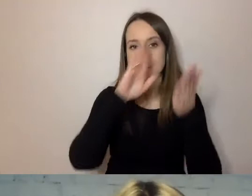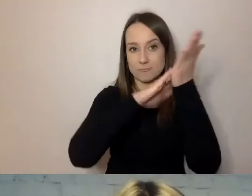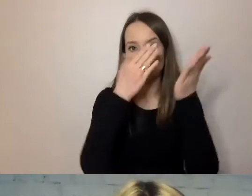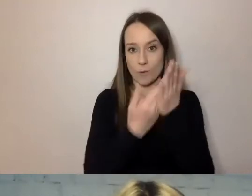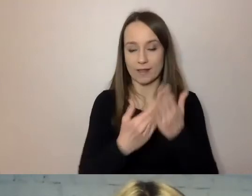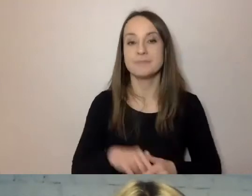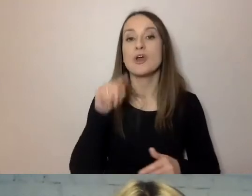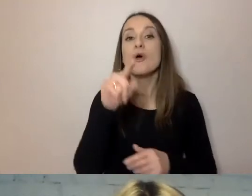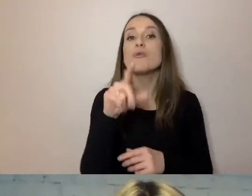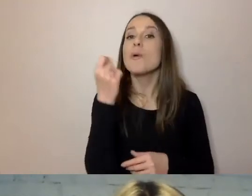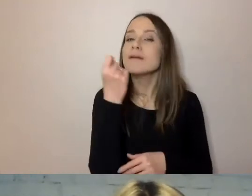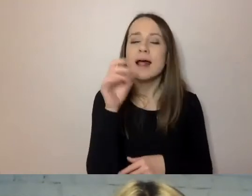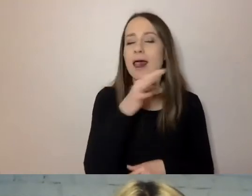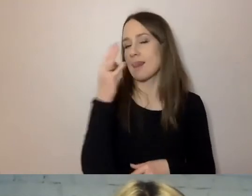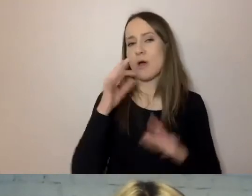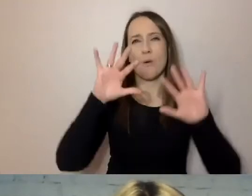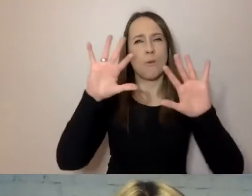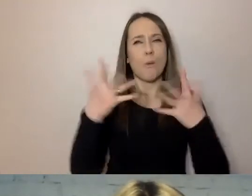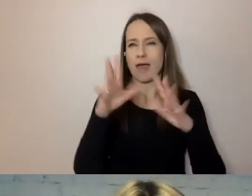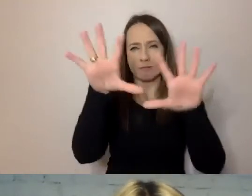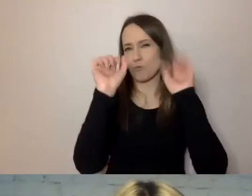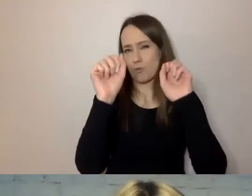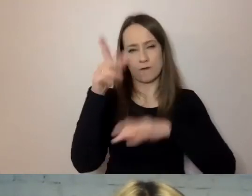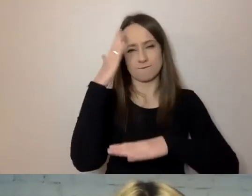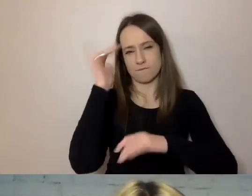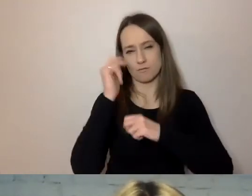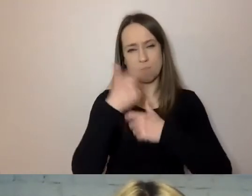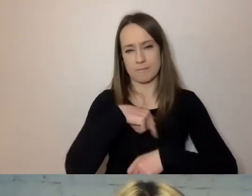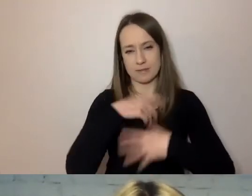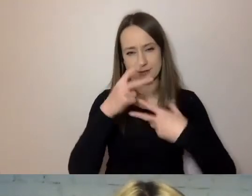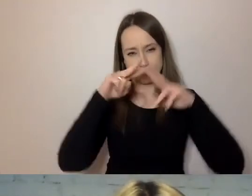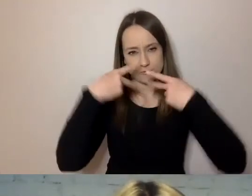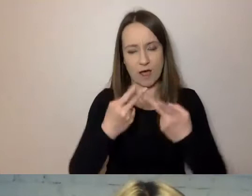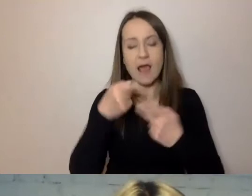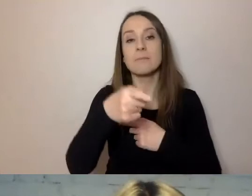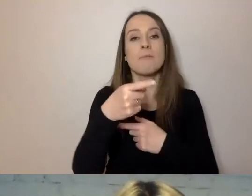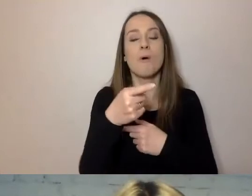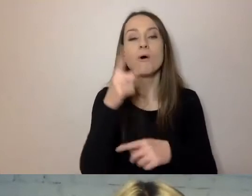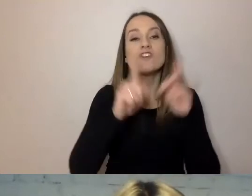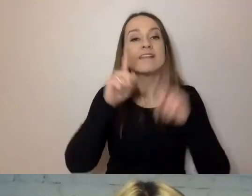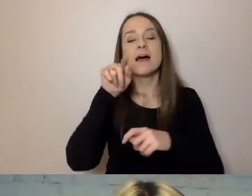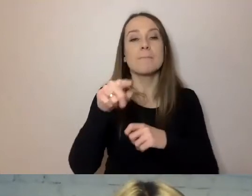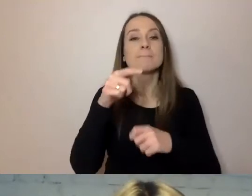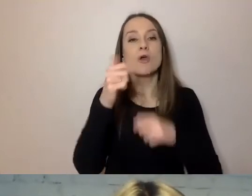będzie znacznie łatwiej zrozumieć to, co chcemy przekazać. Czasem dokumenty urzędowe są bardzo długie.